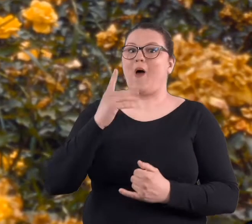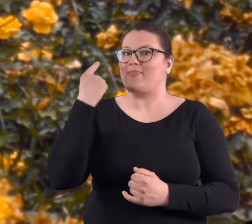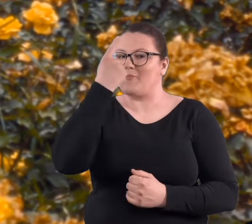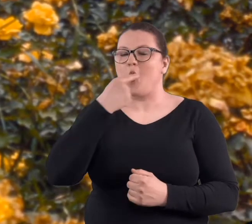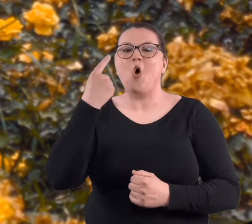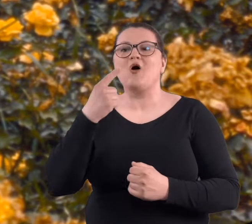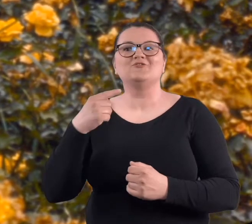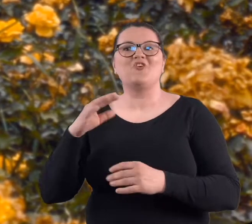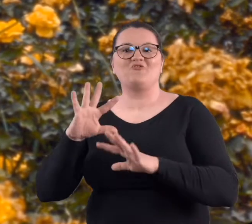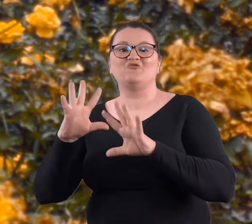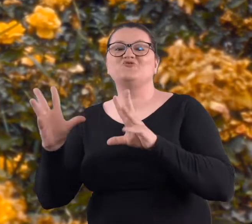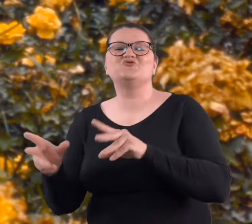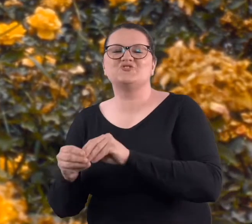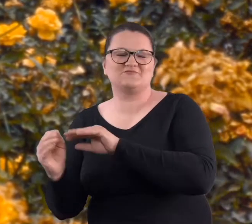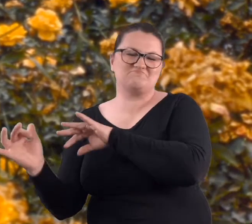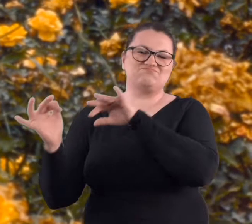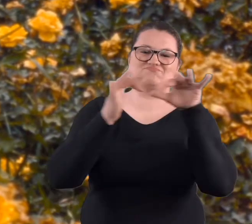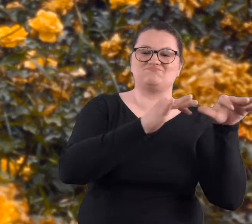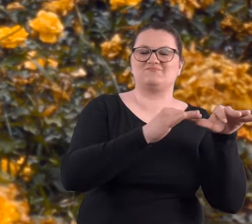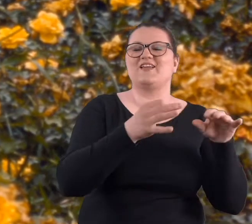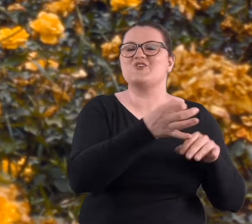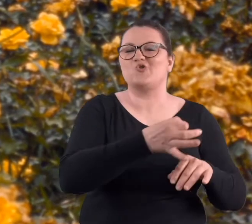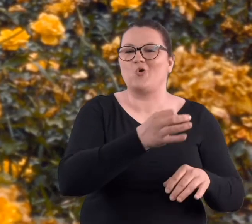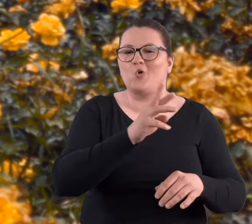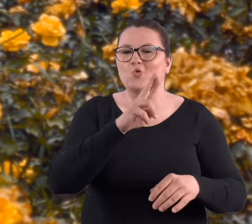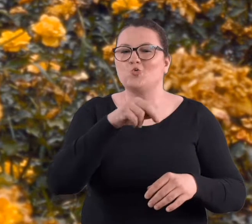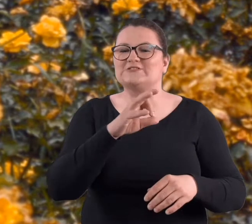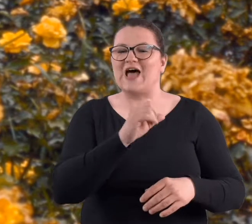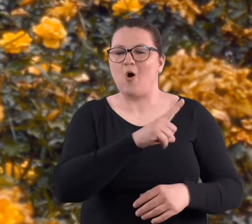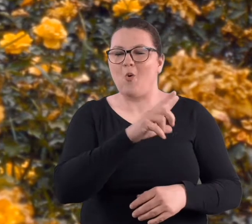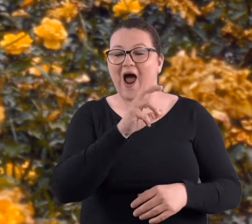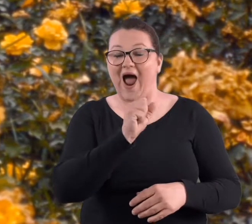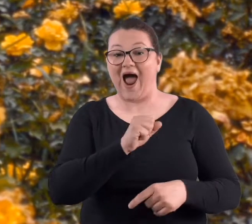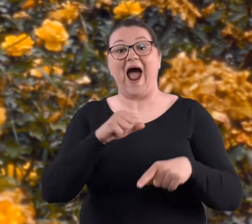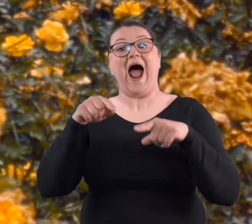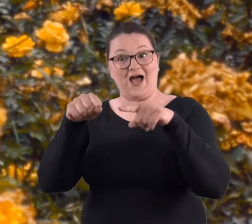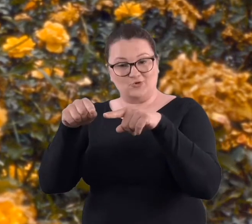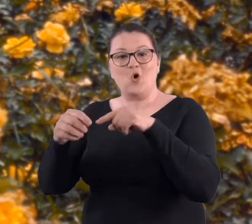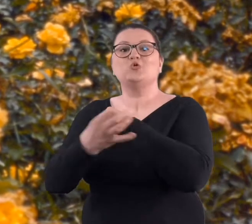pogoda, bo wtedy biegali wszyscy nad Rusałkę [jezioro], a tutaj studenci